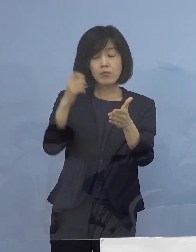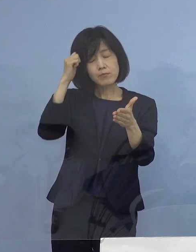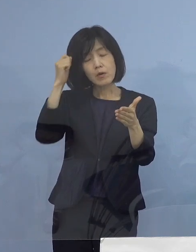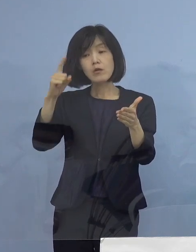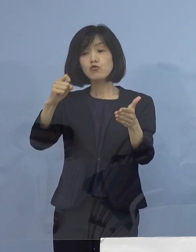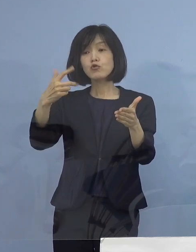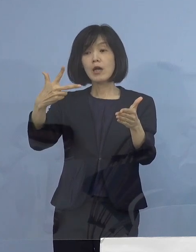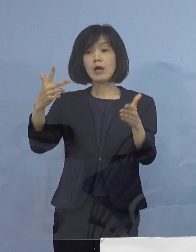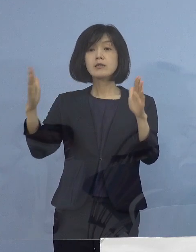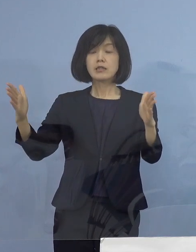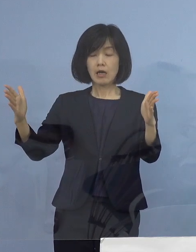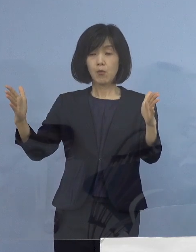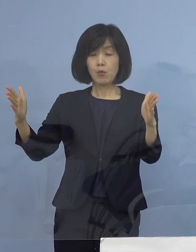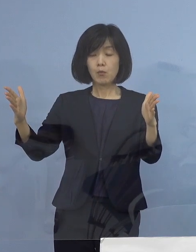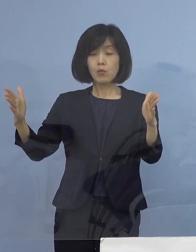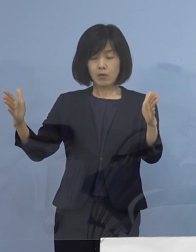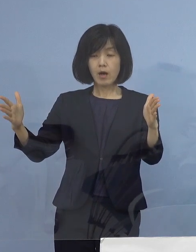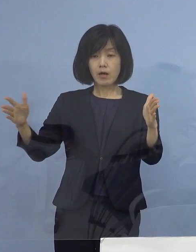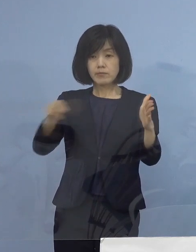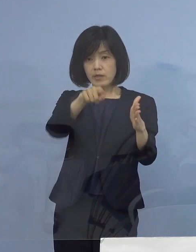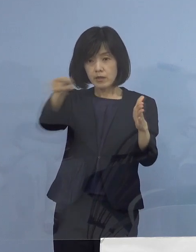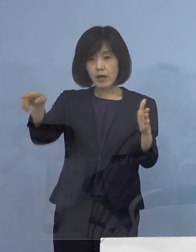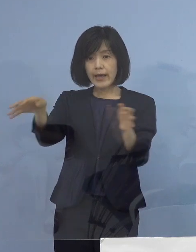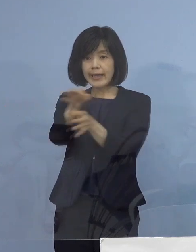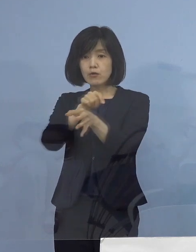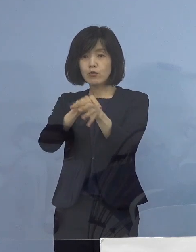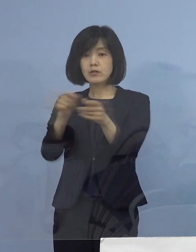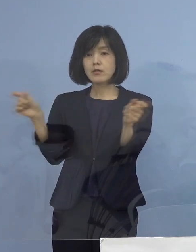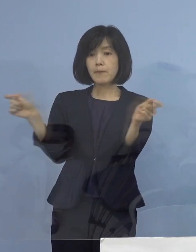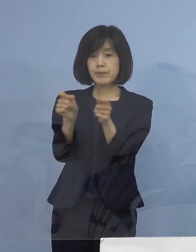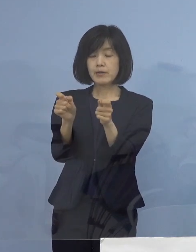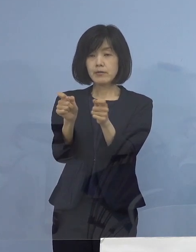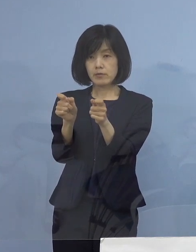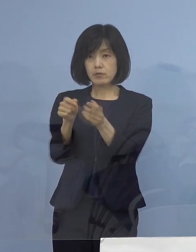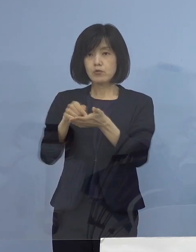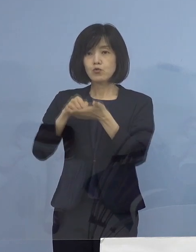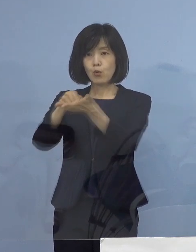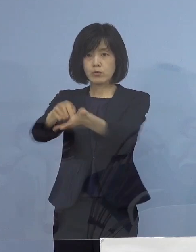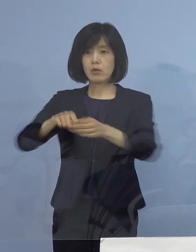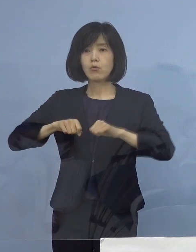営業時間の短縮の要請を させていただくこととなります